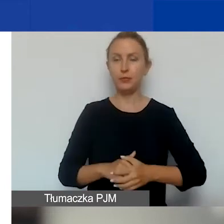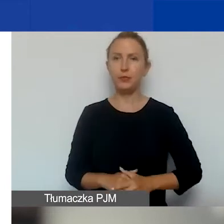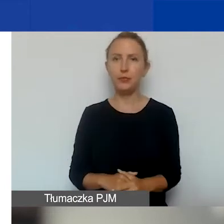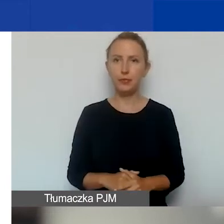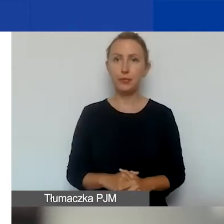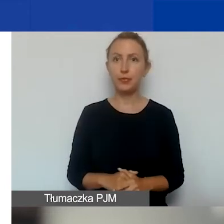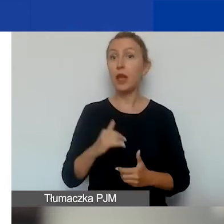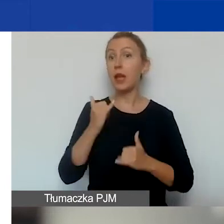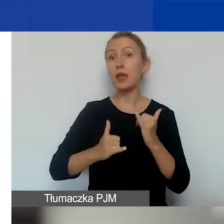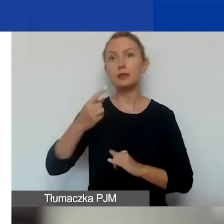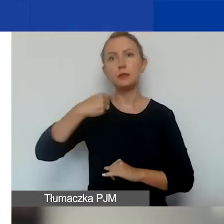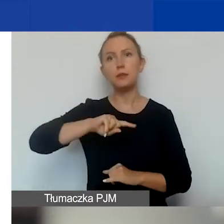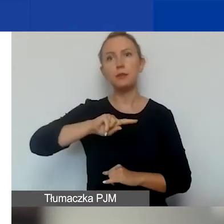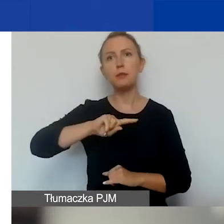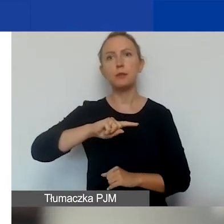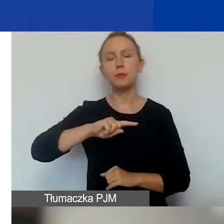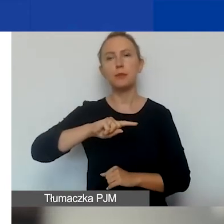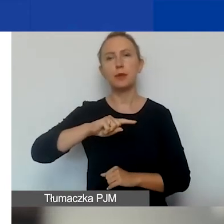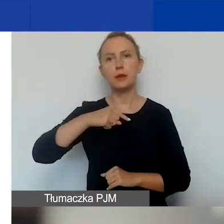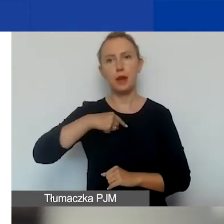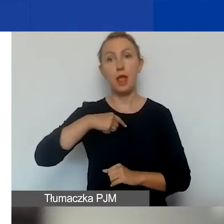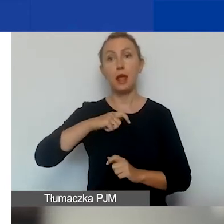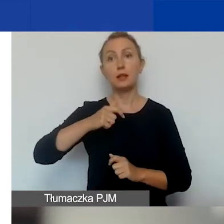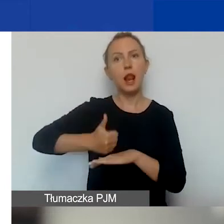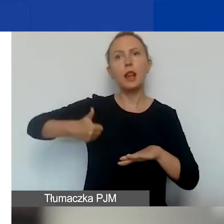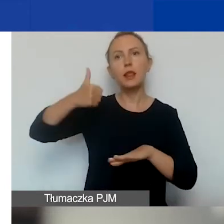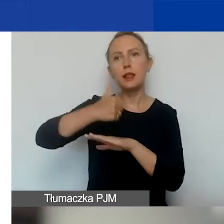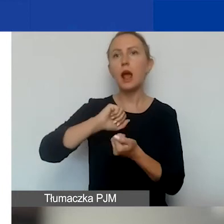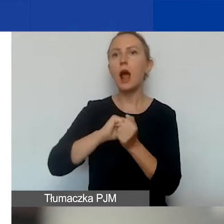Jeśli jesteśmy tym liderem lub samodzielnie składamy wniosek,